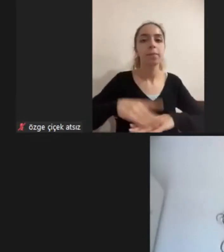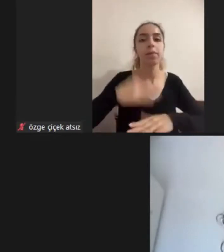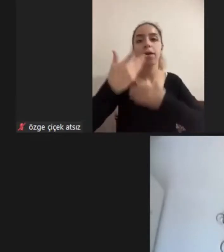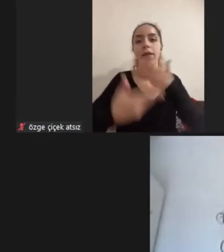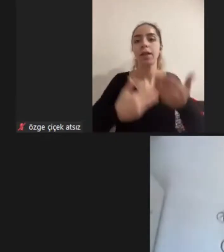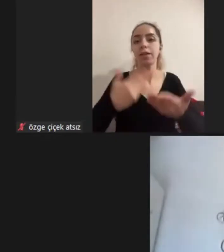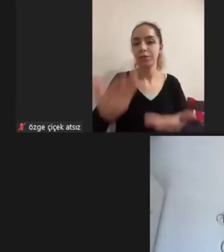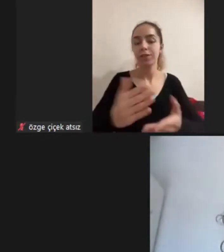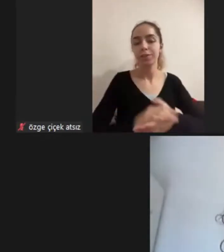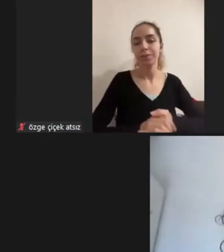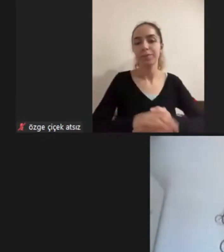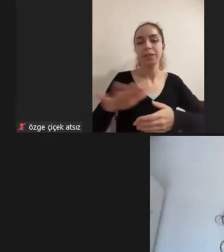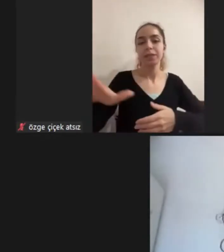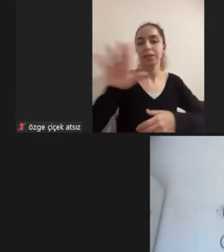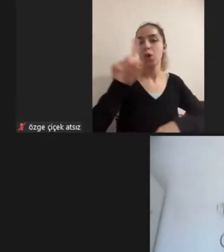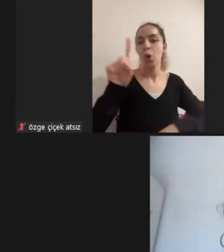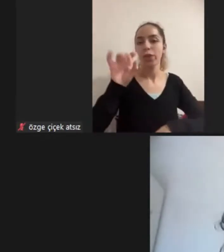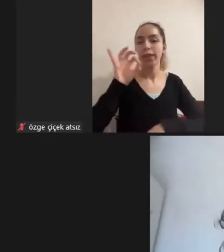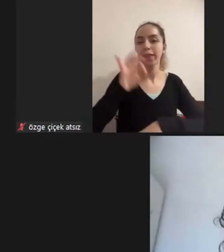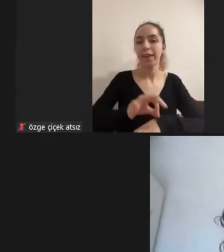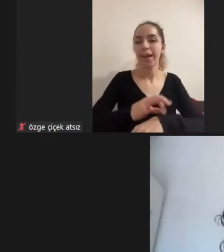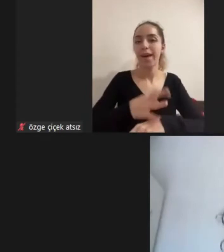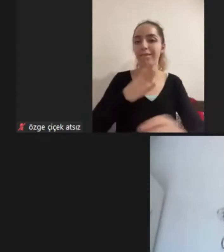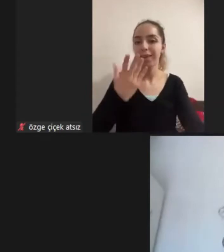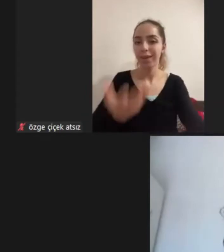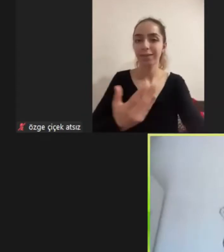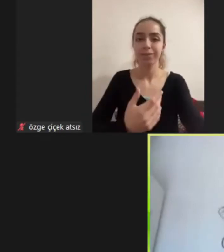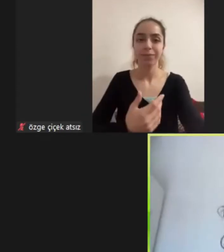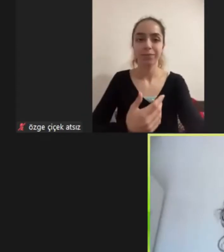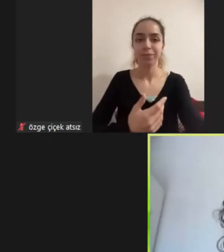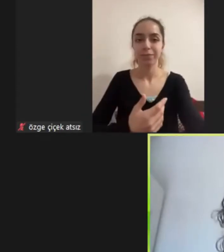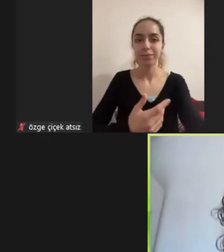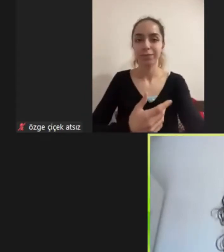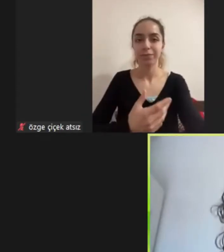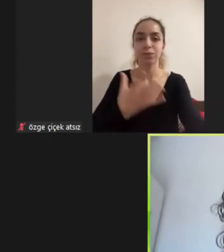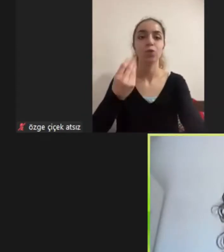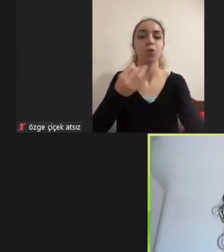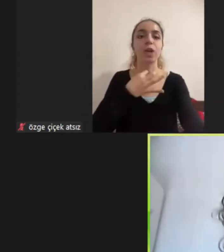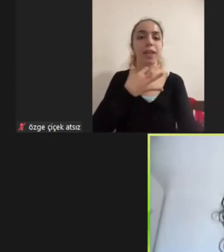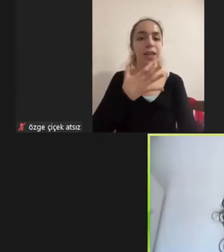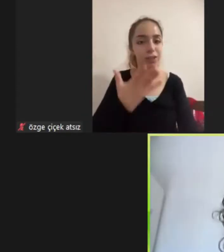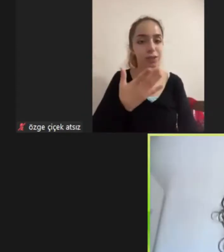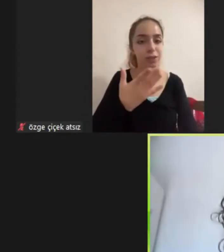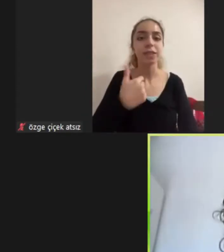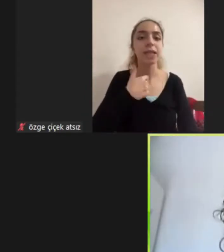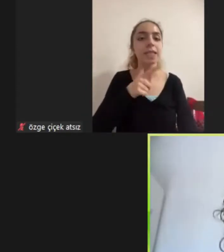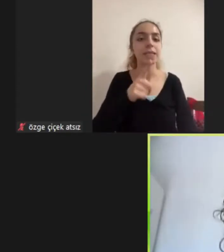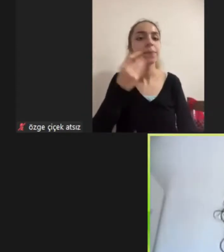Sizin de on dakikanız var Çok teşekkür ederim Sesim iyi geliyor mu bu arada